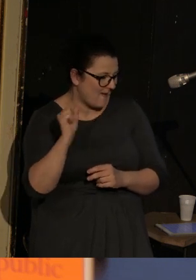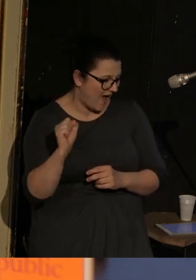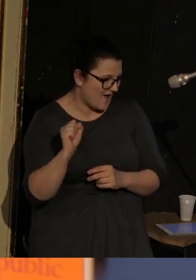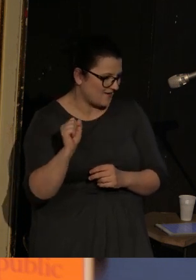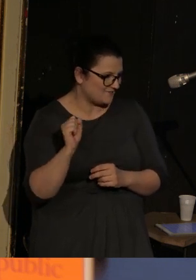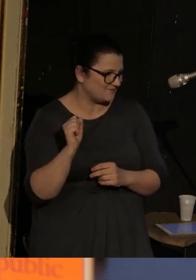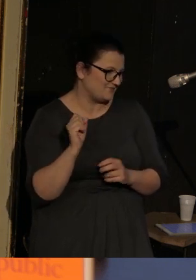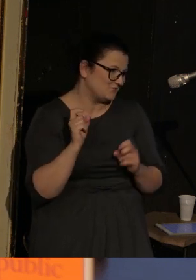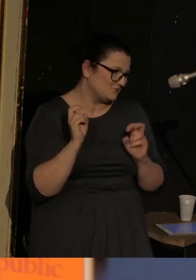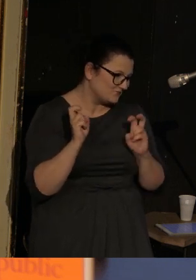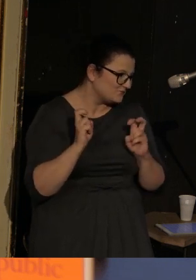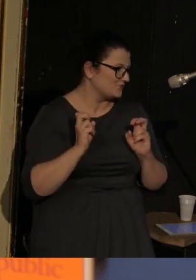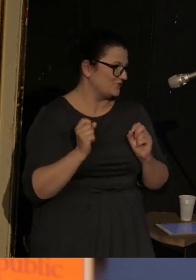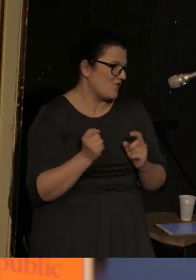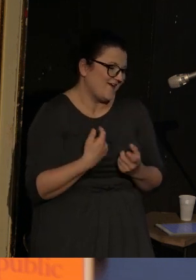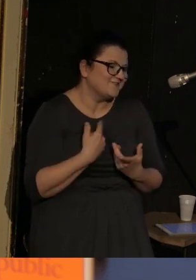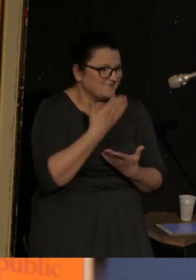Trochę to brzmi, ale jeszcze nie bardzo.